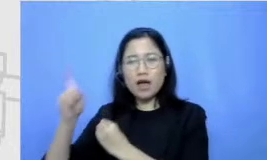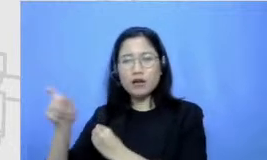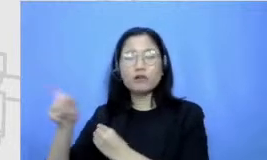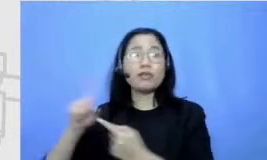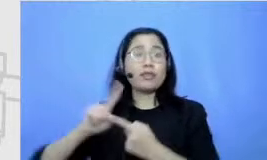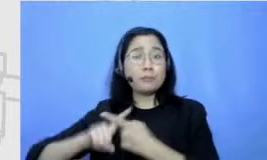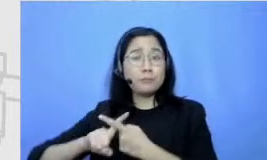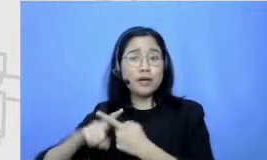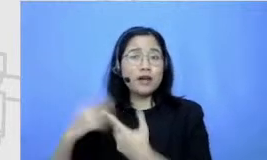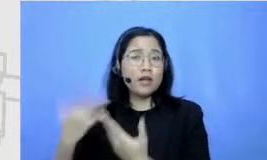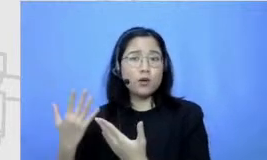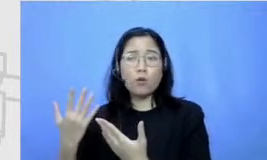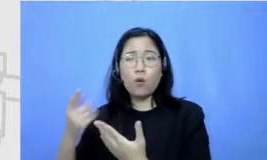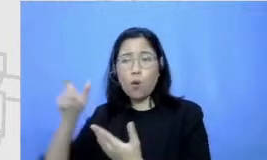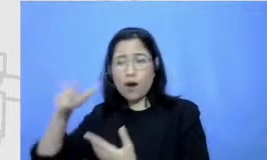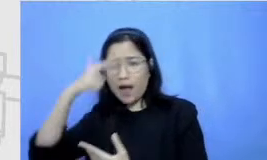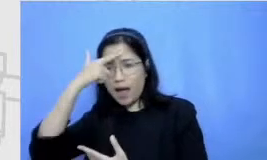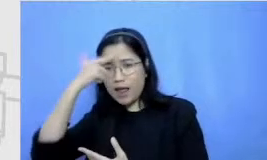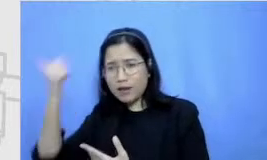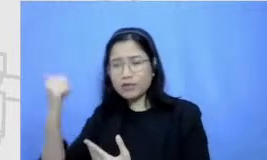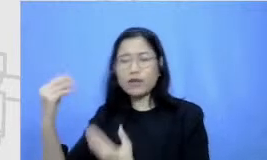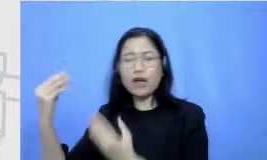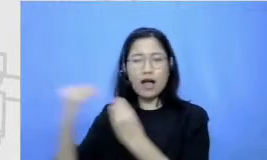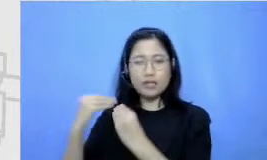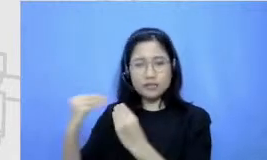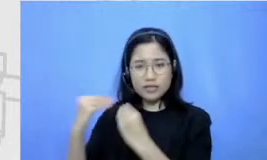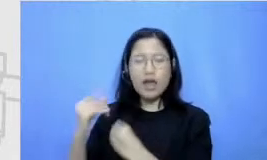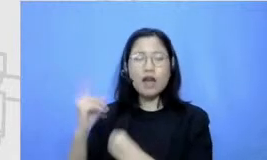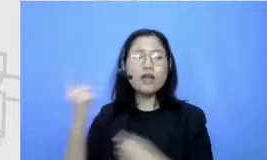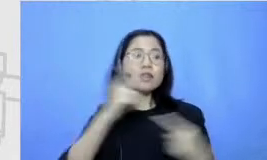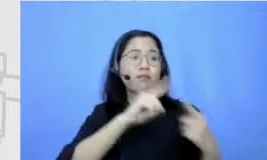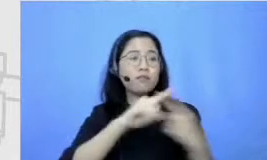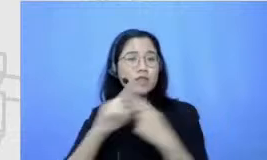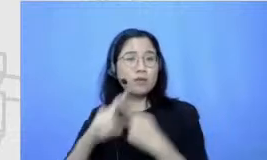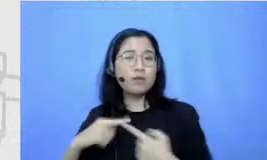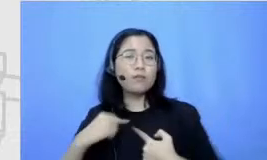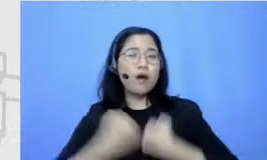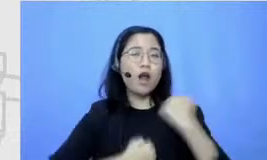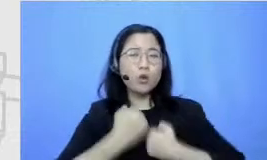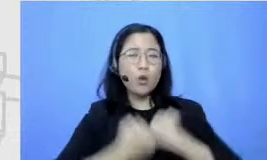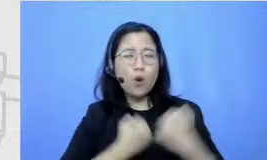selalu mengajak teman-teman yang udah berhasil lari maraton kemana-mana untuk nemenin aku lari